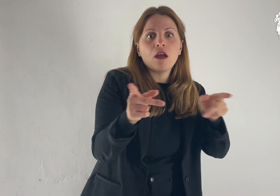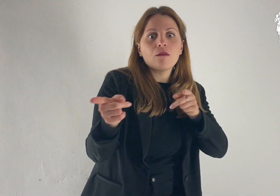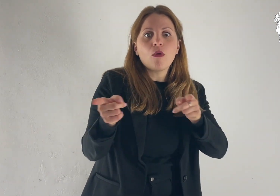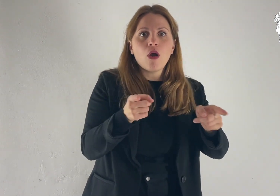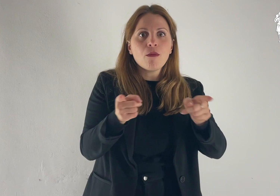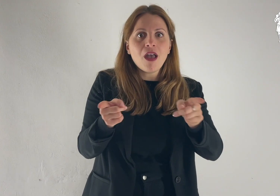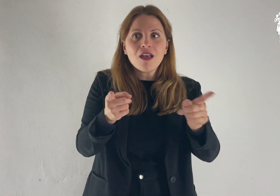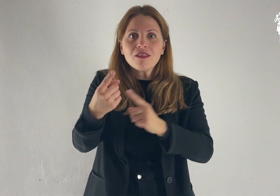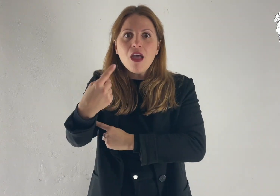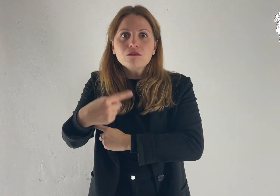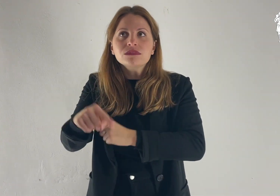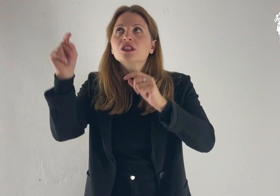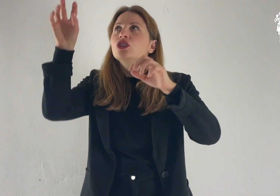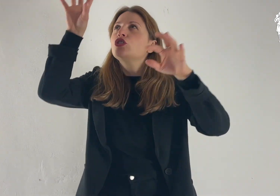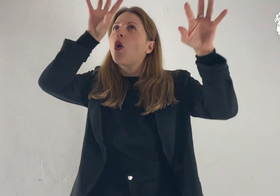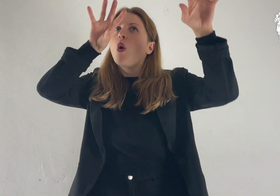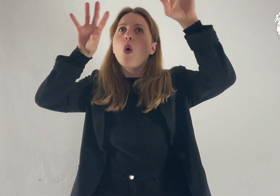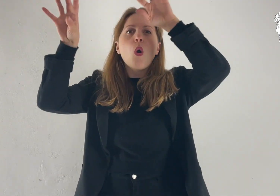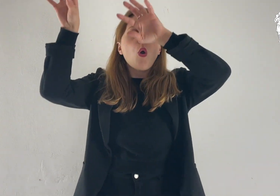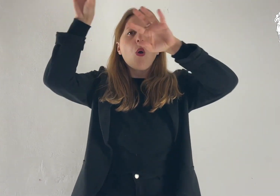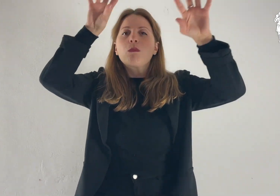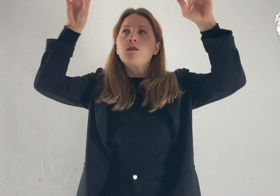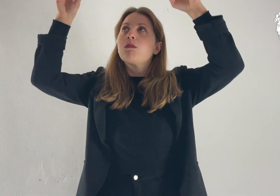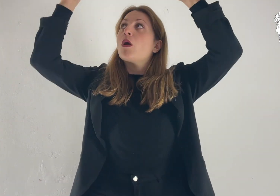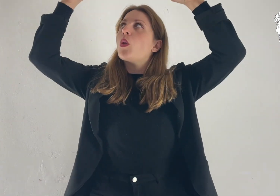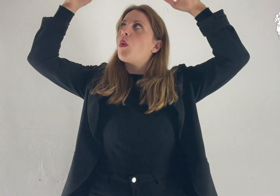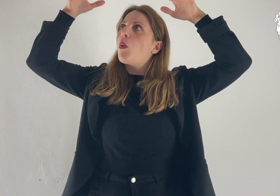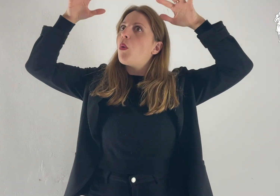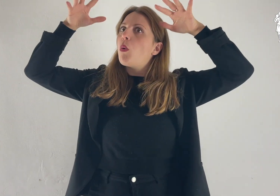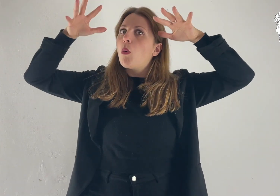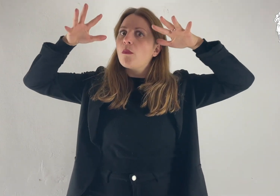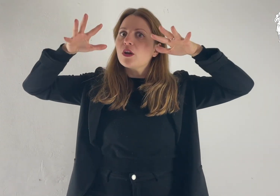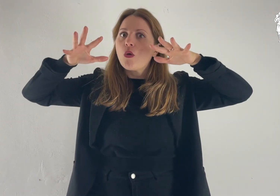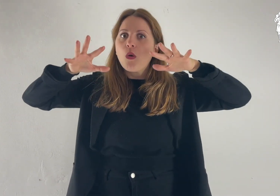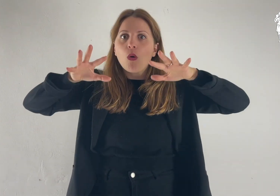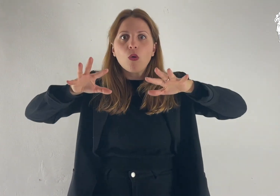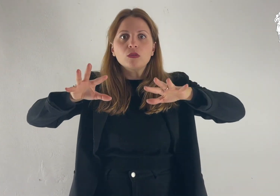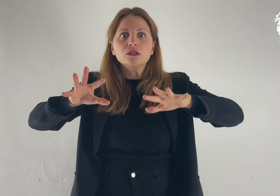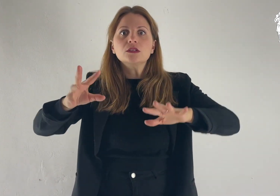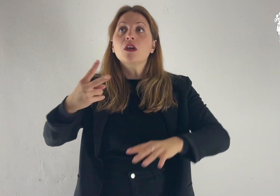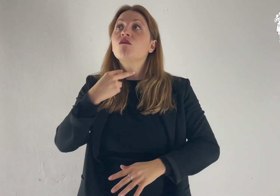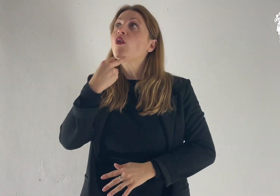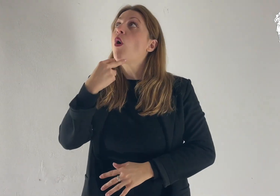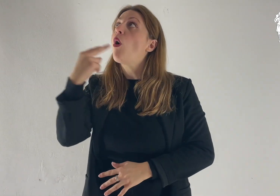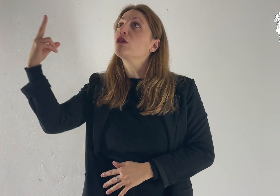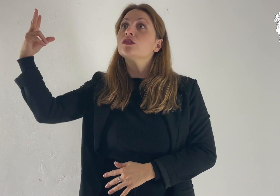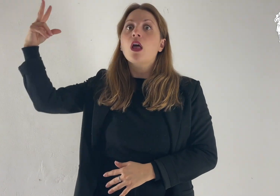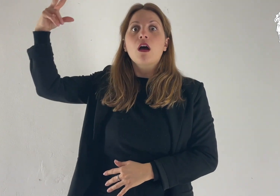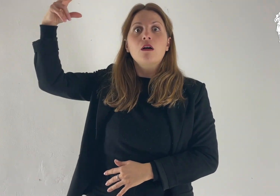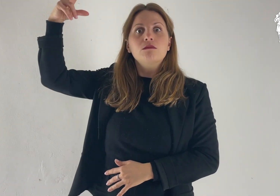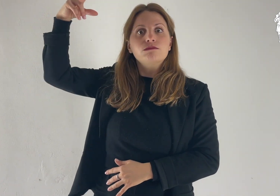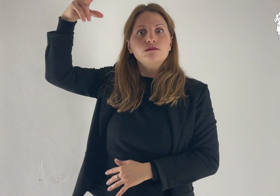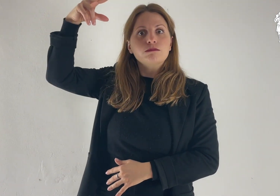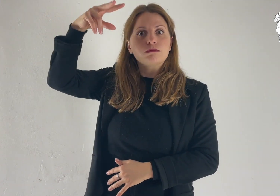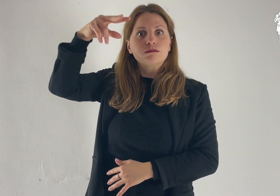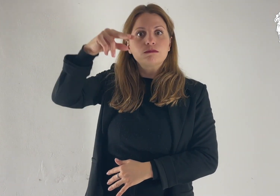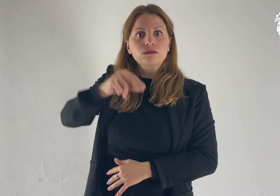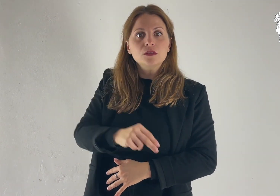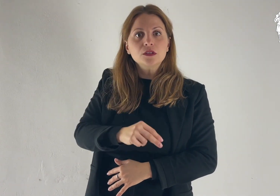Egli stava ancora parlando, quando una nube luminosa li coprì con la sua ombra. Ed ecco una voce dalla nube che diceva: